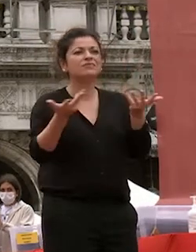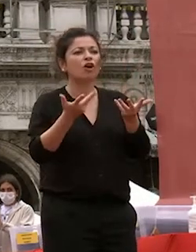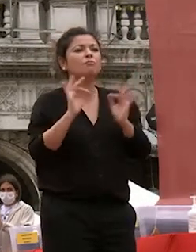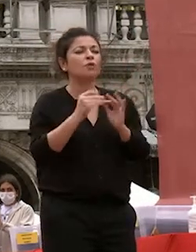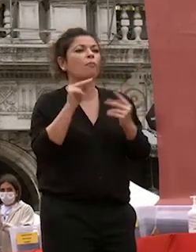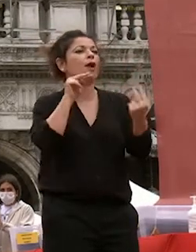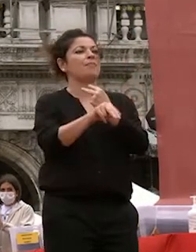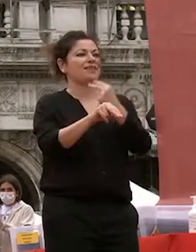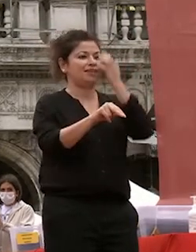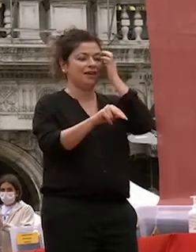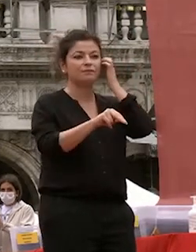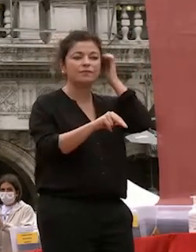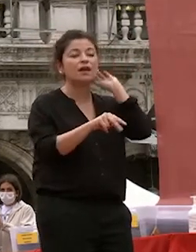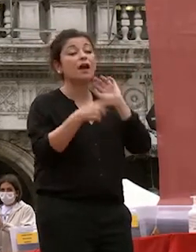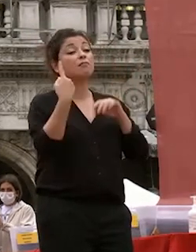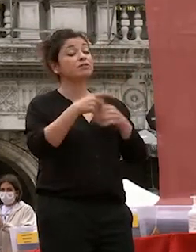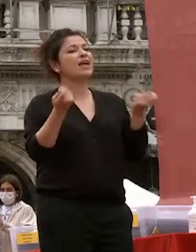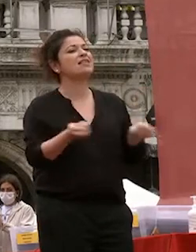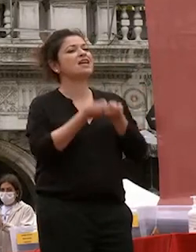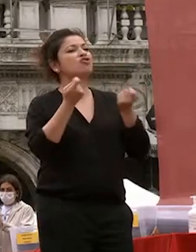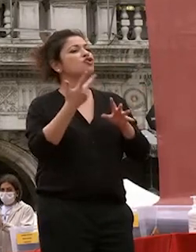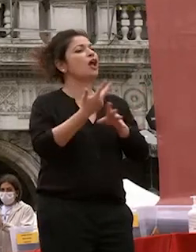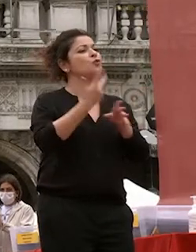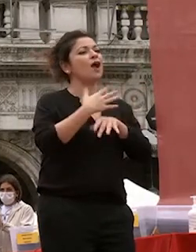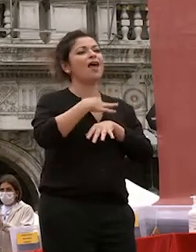naturale dell'animo umano un concetto cardine della filosofia